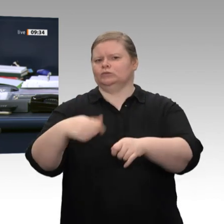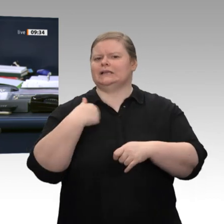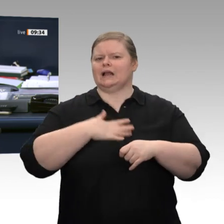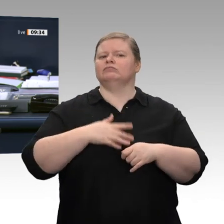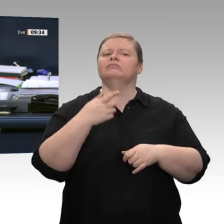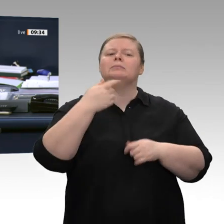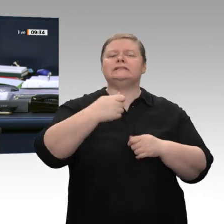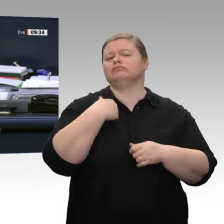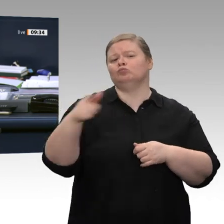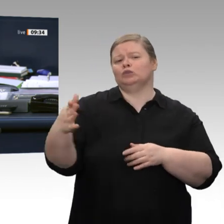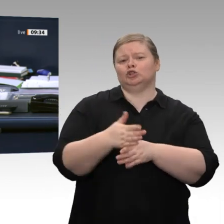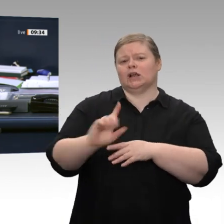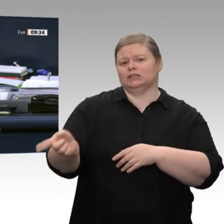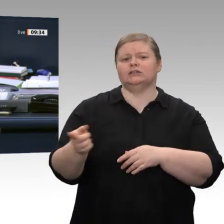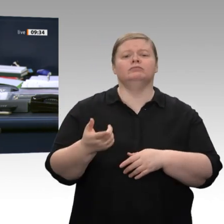Reden Sie einfach weiter.